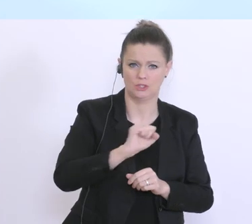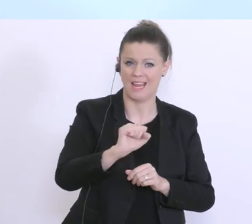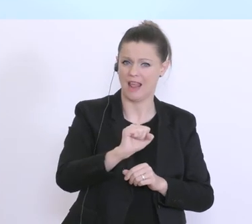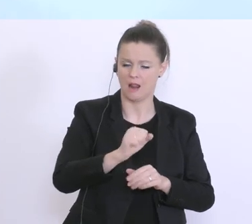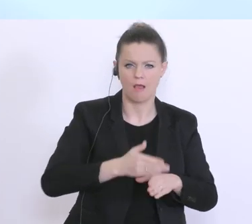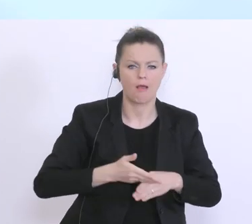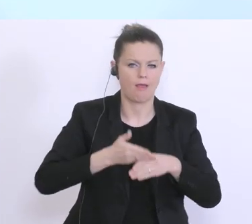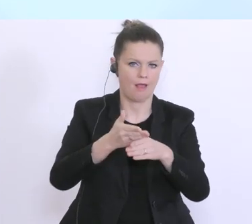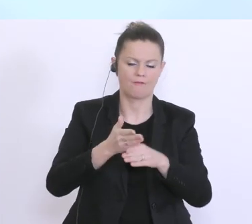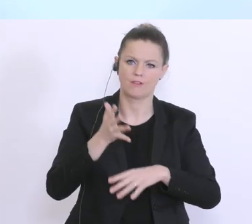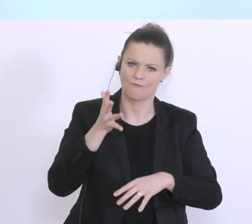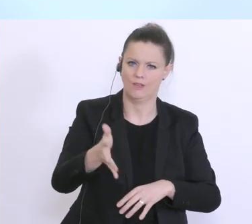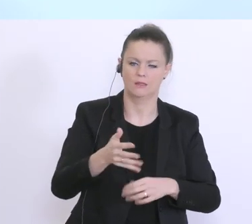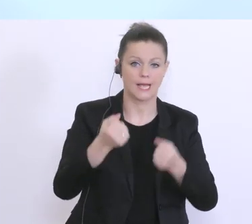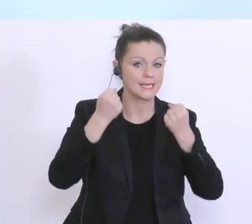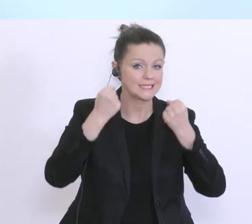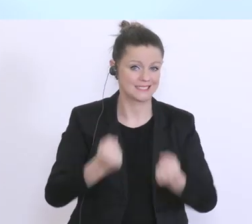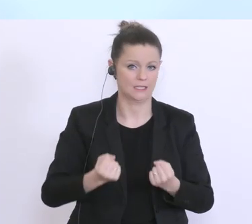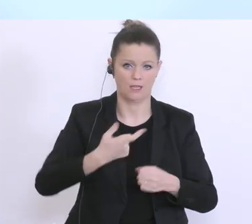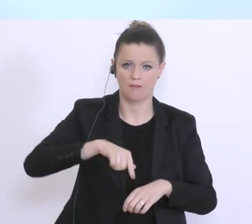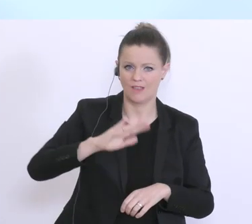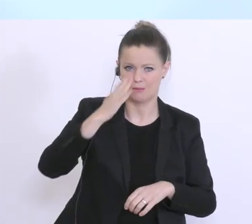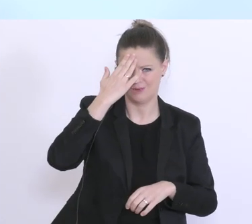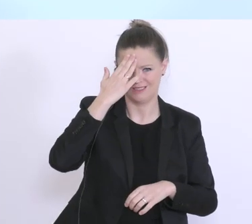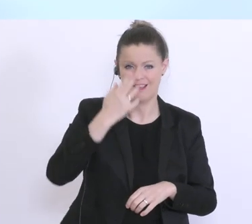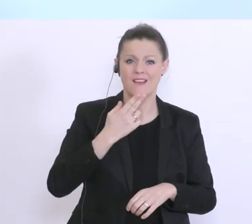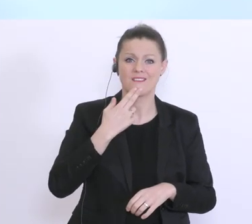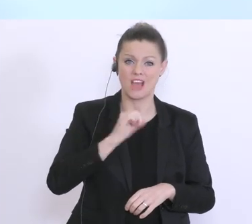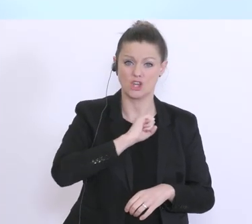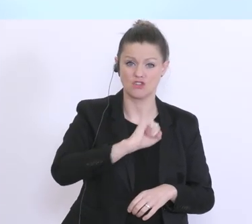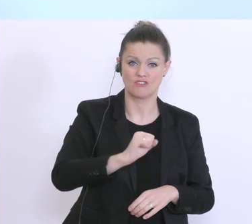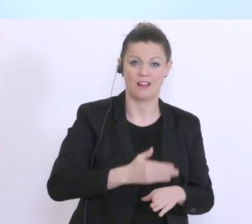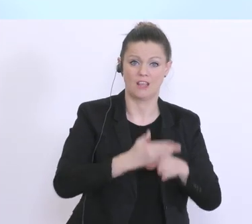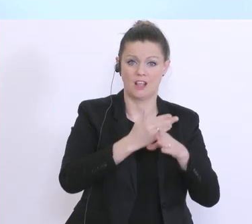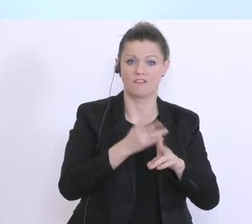weil uns ist natürlich bewusst, wer schnell hilft, der hilft auch doppelt. Das wird auch